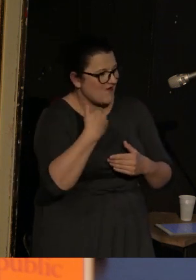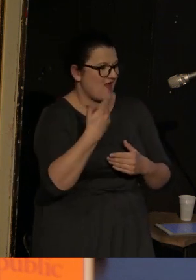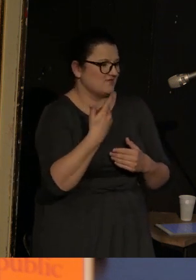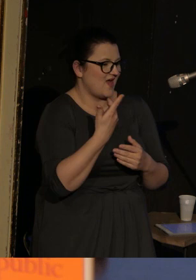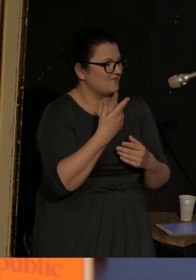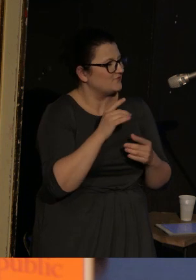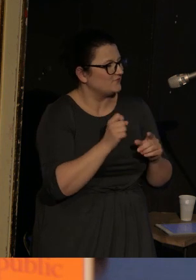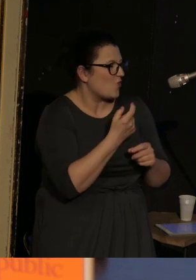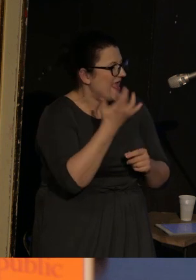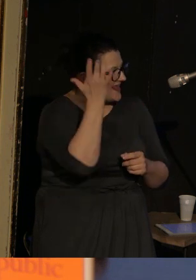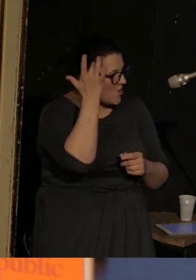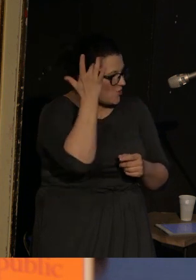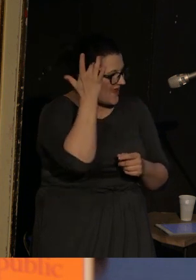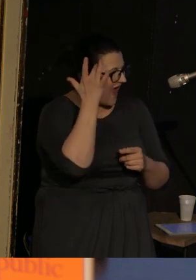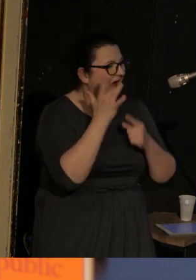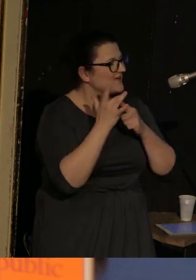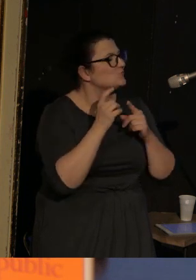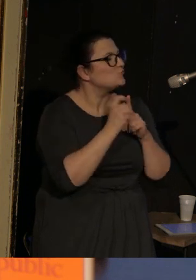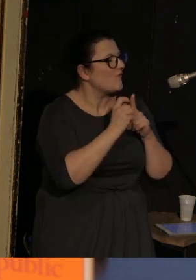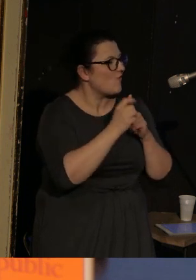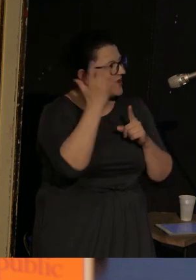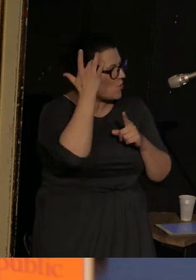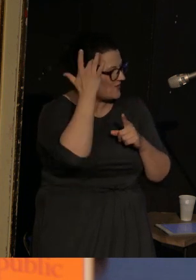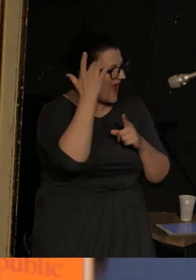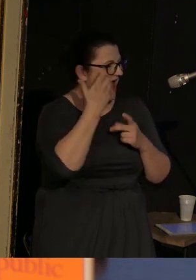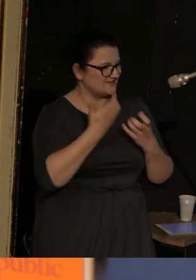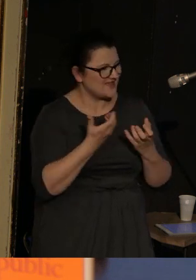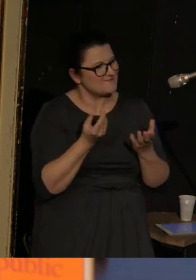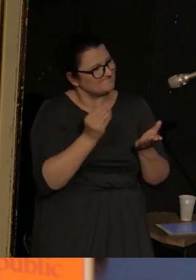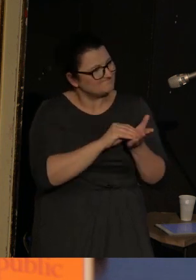I akurat słowo ironiczne chciałabym określić cytatem: